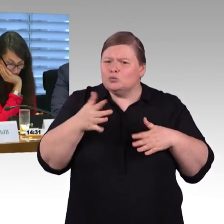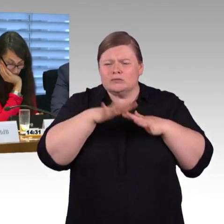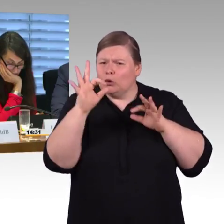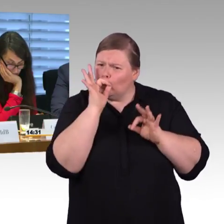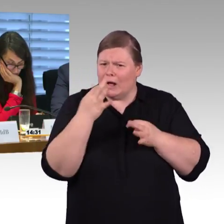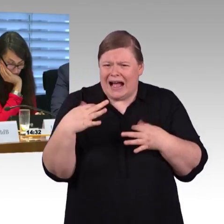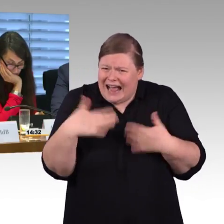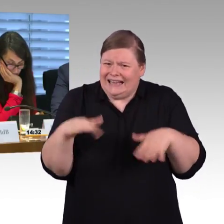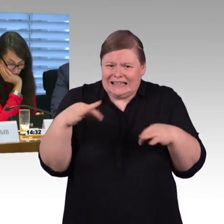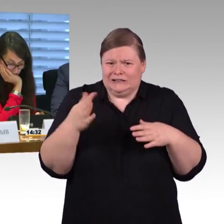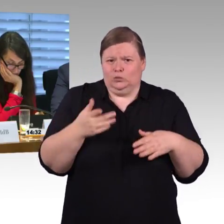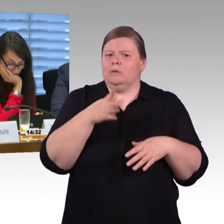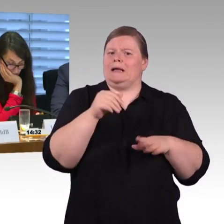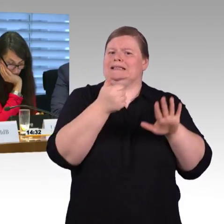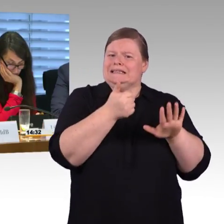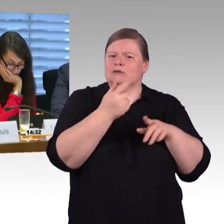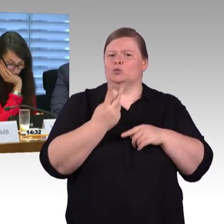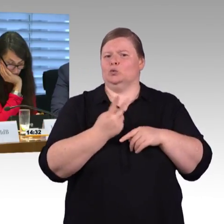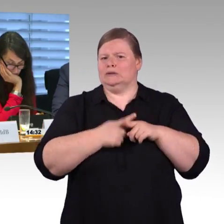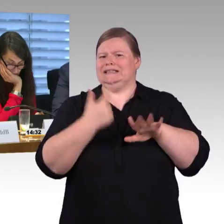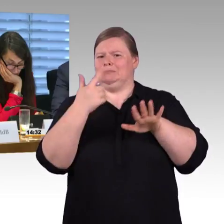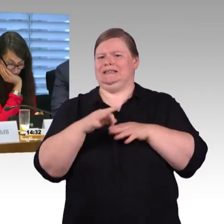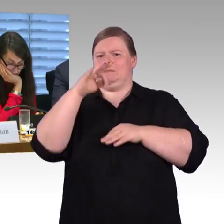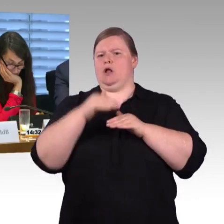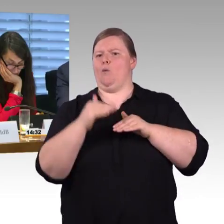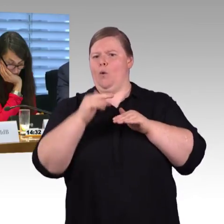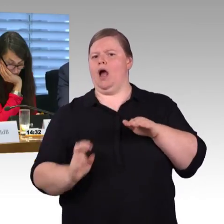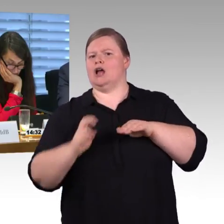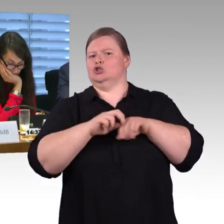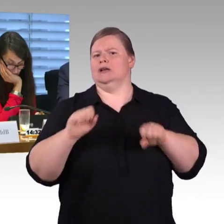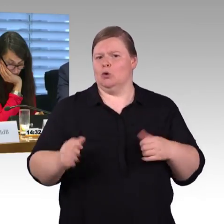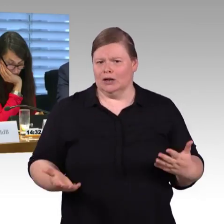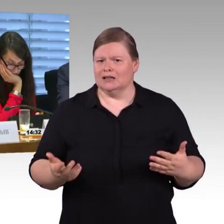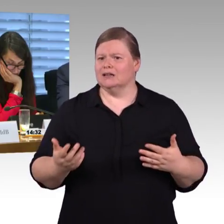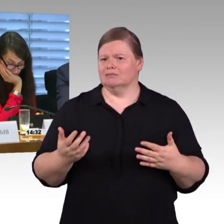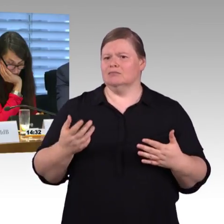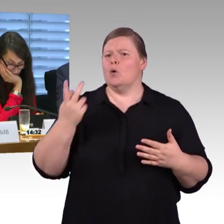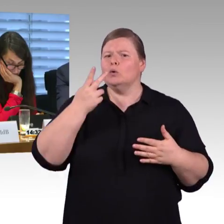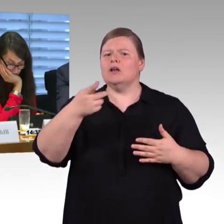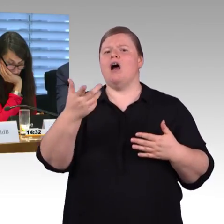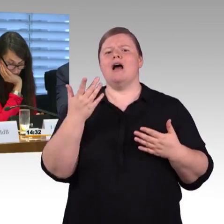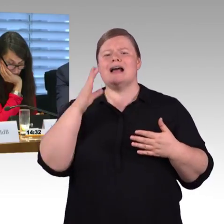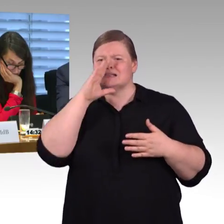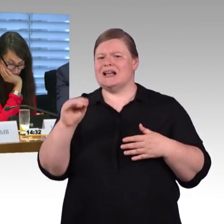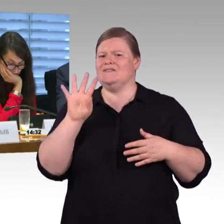55 Zentimeter funktioniert mit neu angeschafften Zügen niveaugleich, also sowohl Doppelstockzüge als auch die